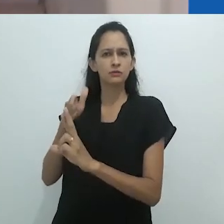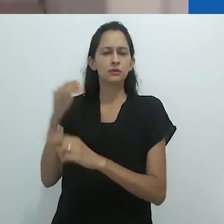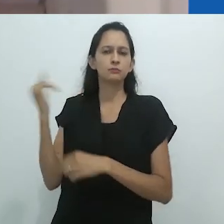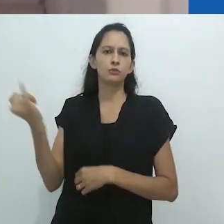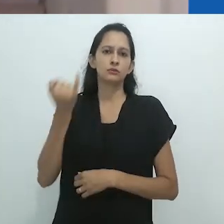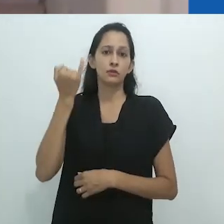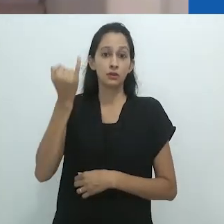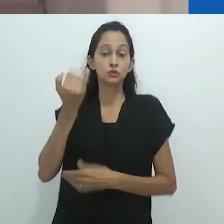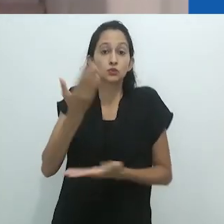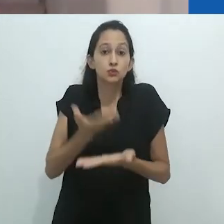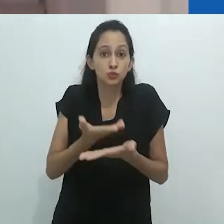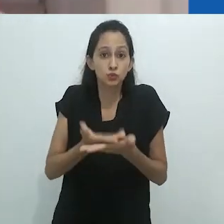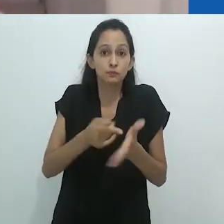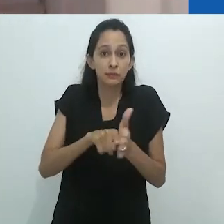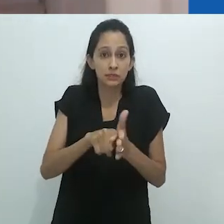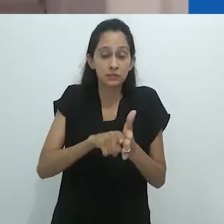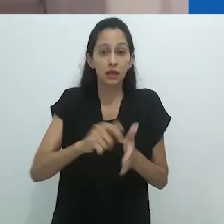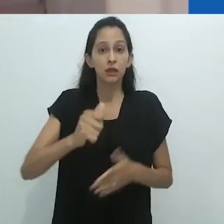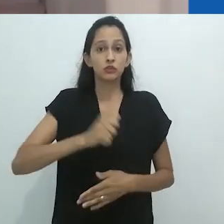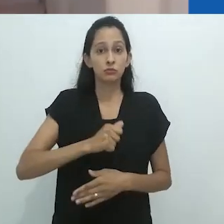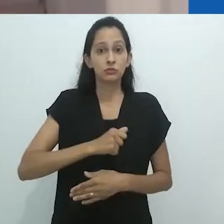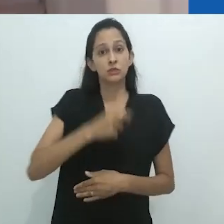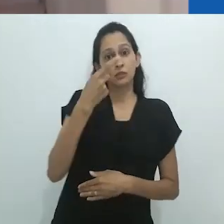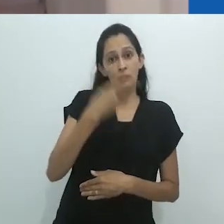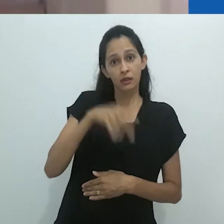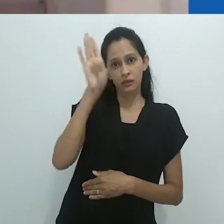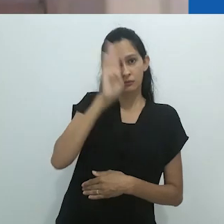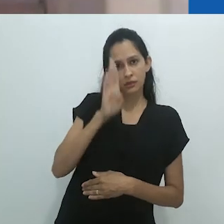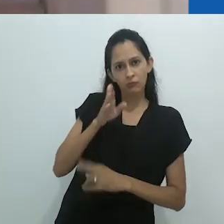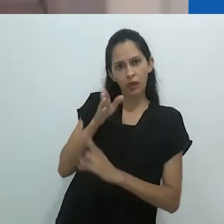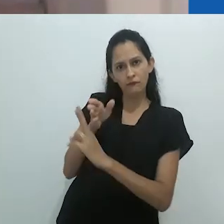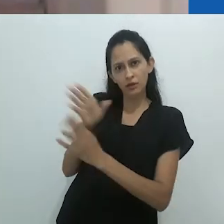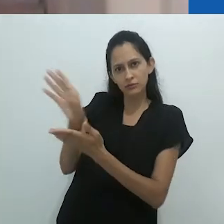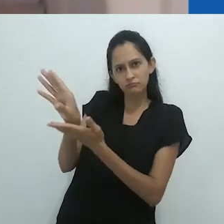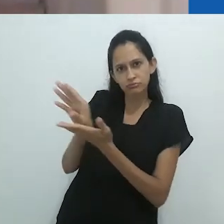Isto se deve, me parece, ao convite constante que ele nos faz